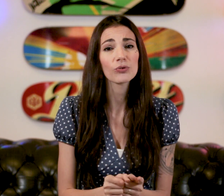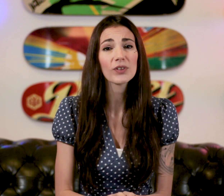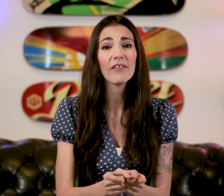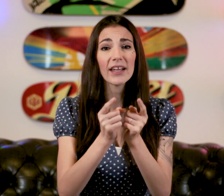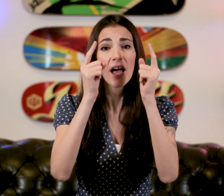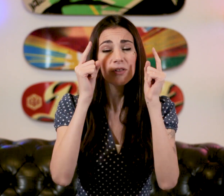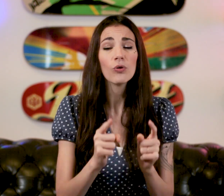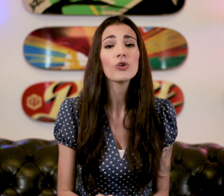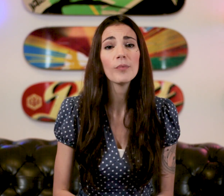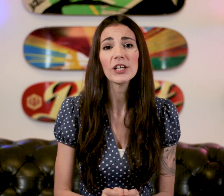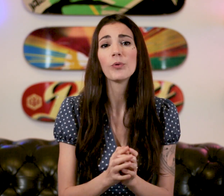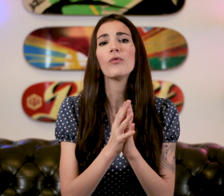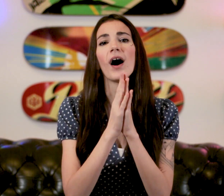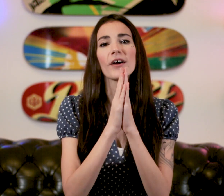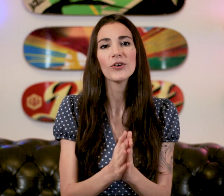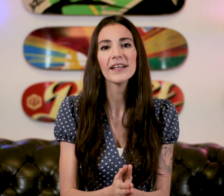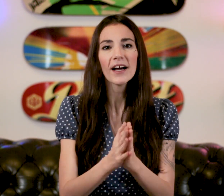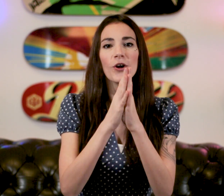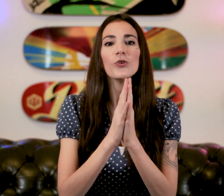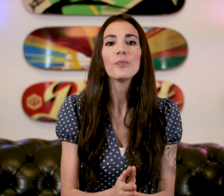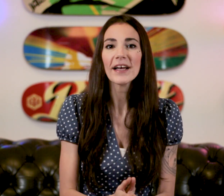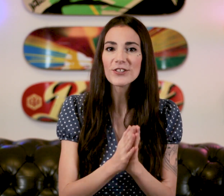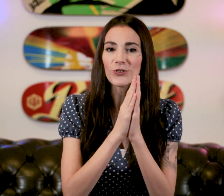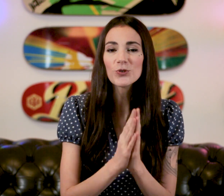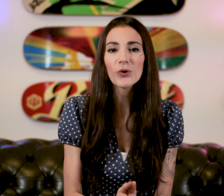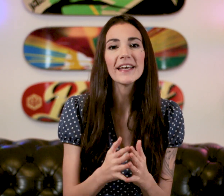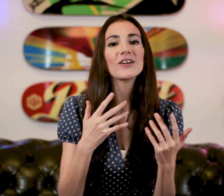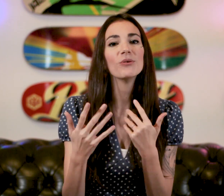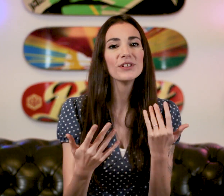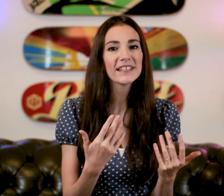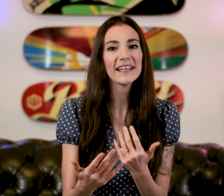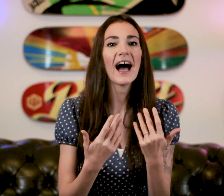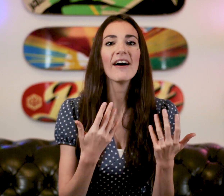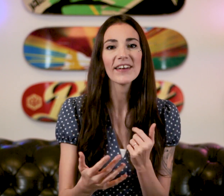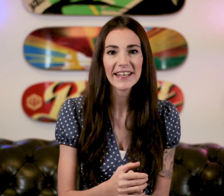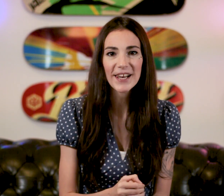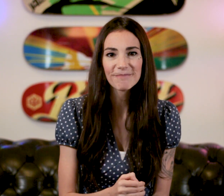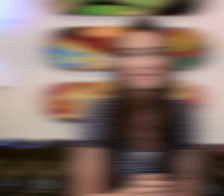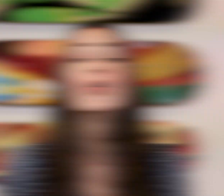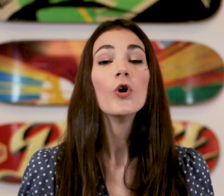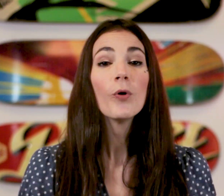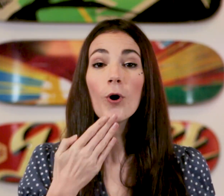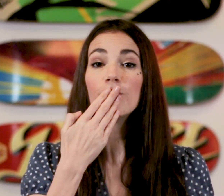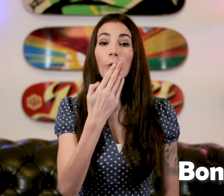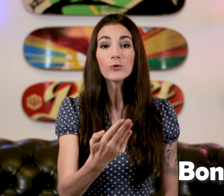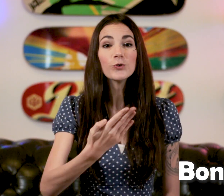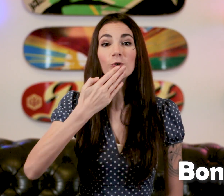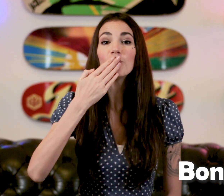quand on travail dans le commerce pour pouvoir accueillir une personne sourde et communiquer avec elle Le mot "Bonjour"